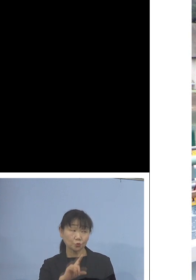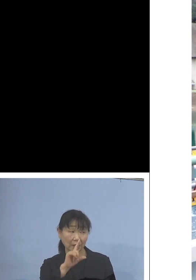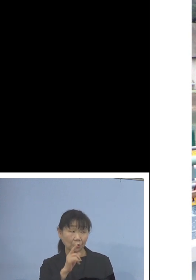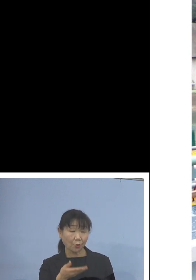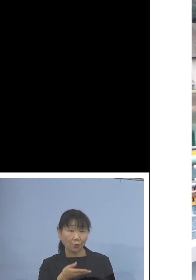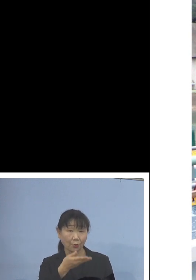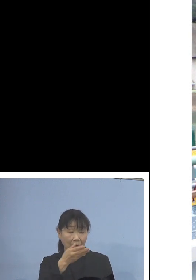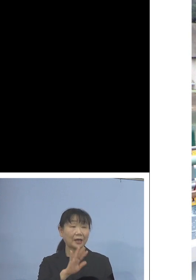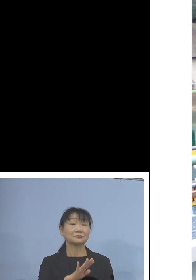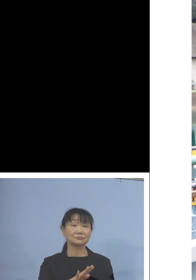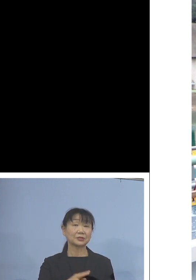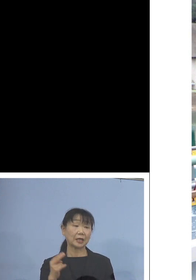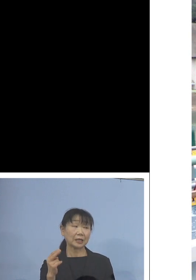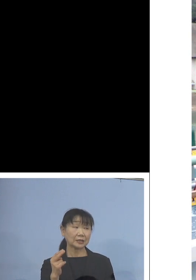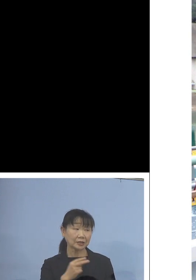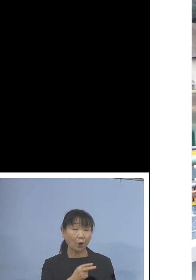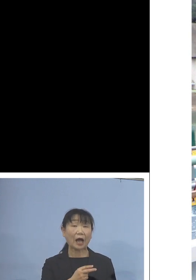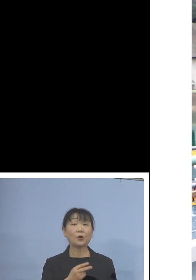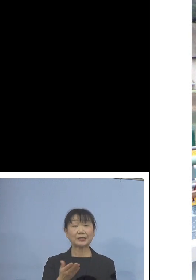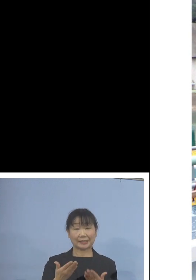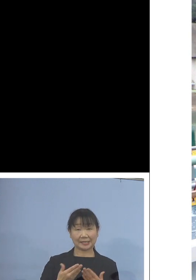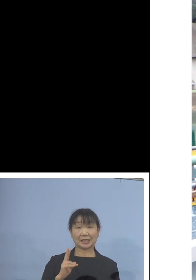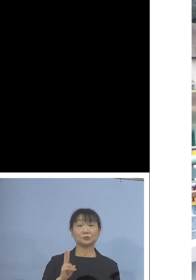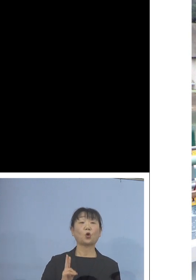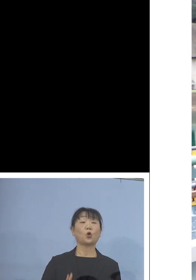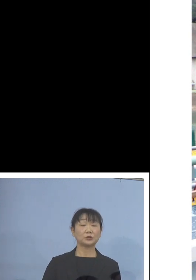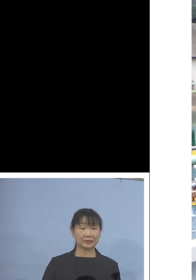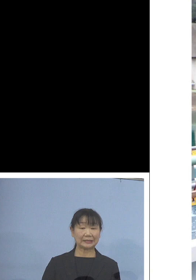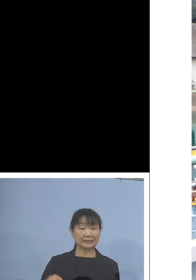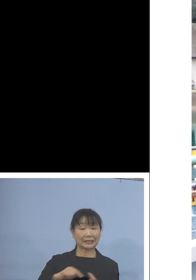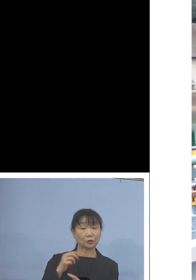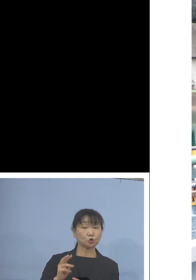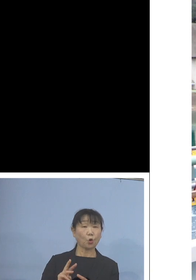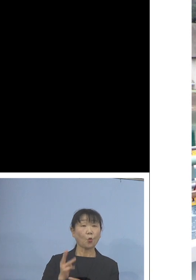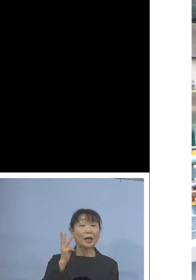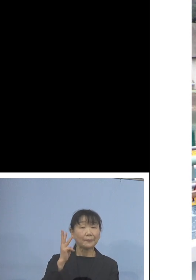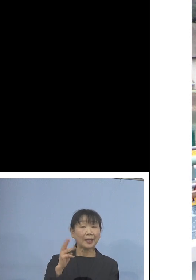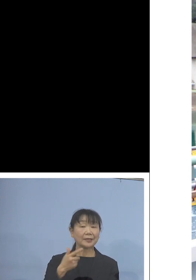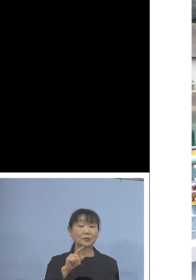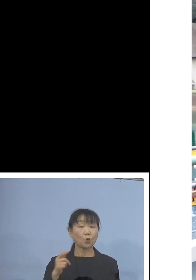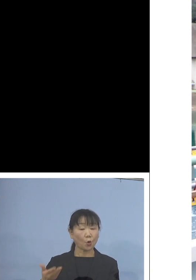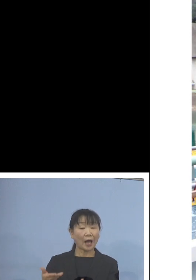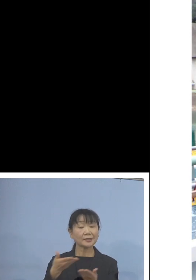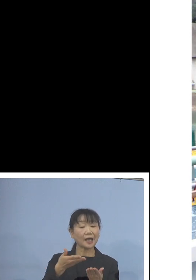ご覧いただいているように 鳴門わかめなどを与えて育てました